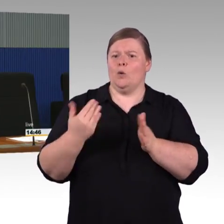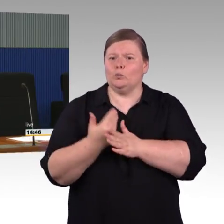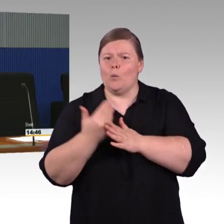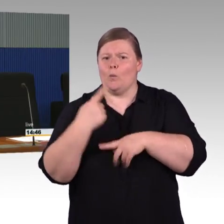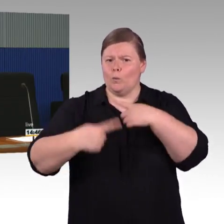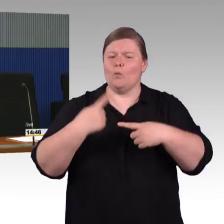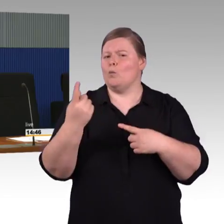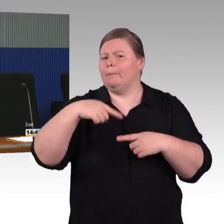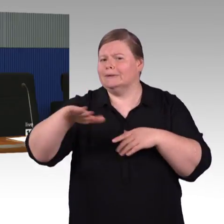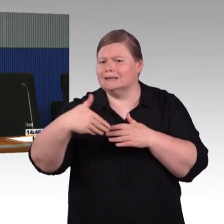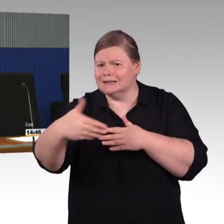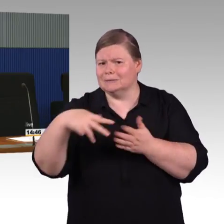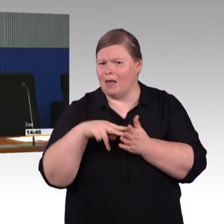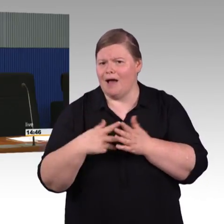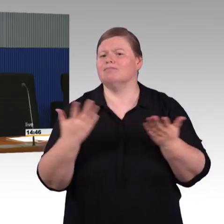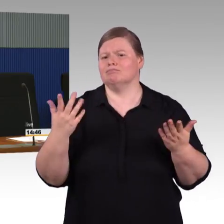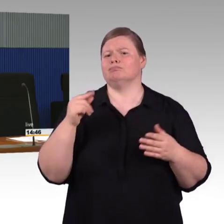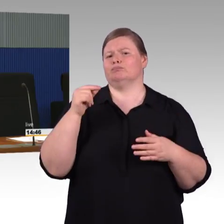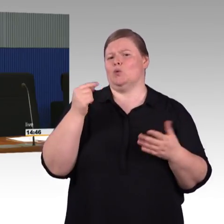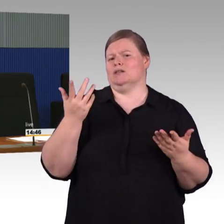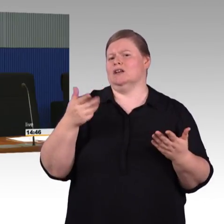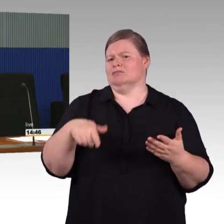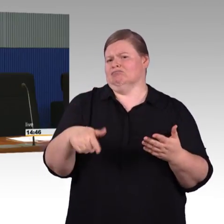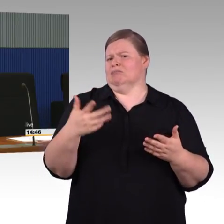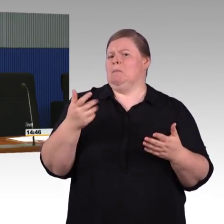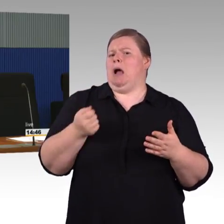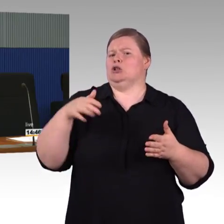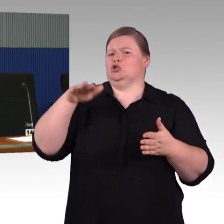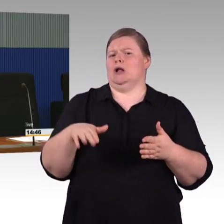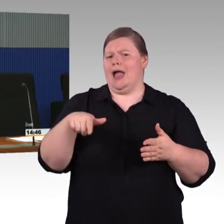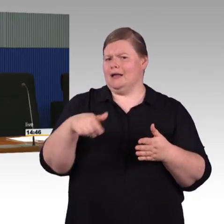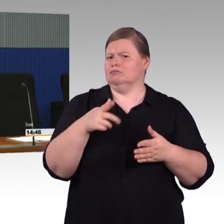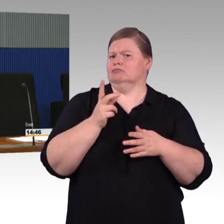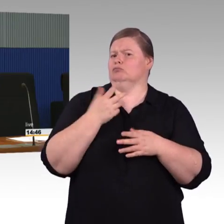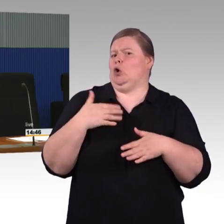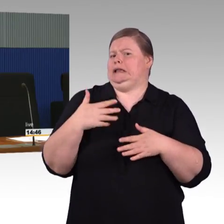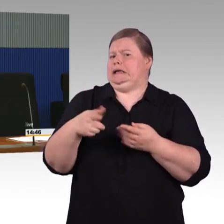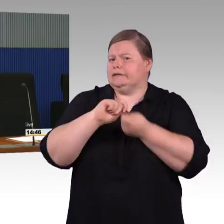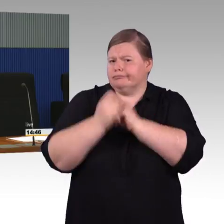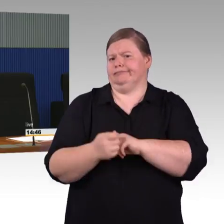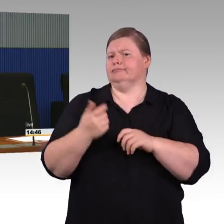aus diesen Mitteln können wir diesen Bahnsteig vorher gar nicht machen. (Rednerwechsel) Reicht Ihnen das, Herr Behrens, als Antwort?